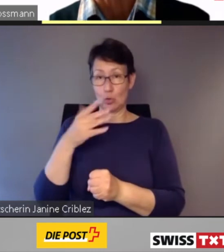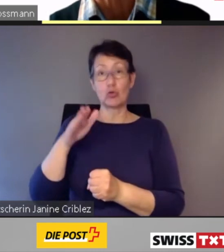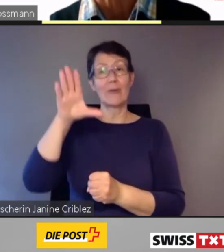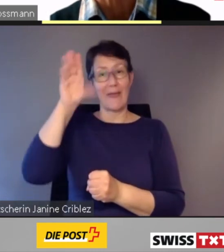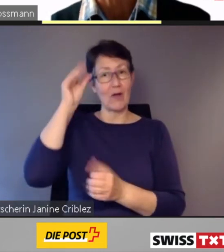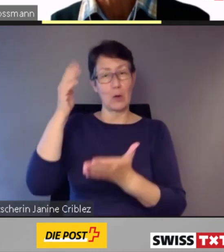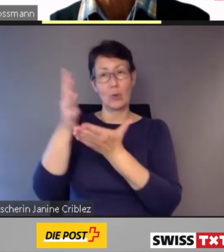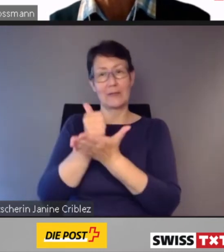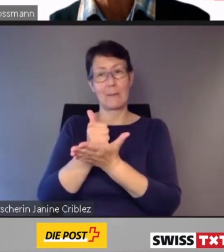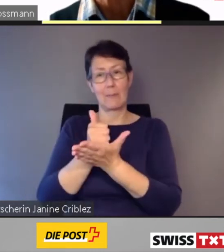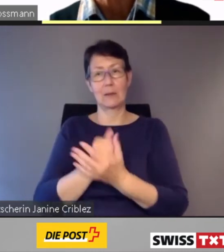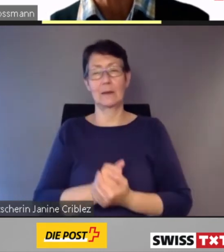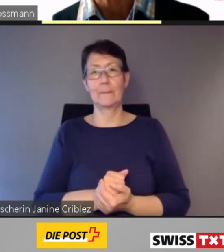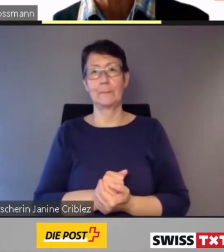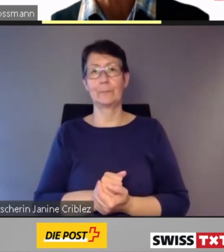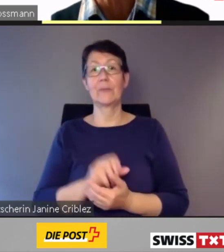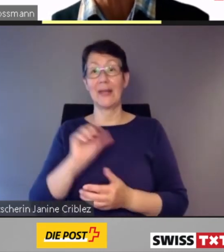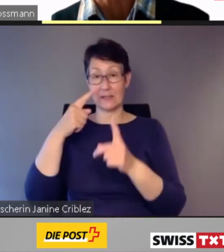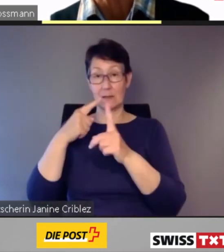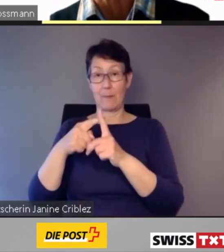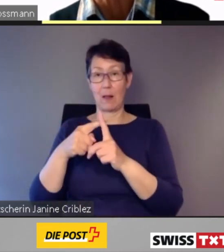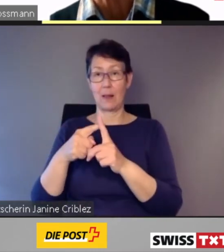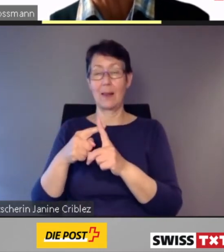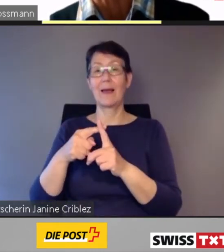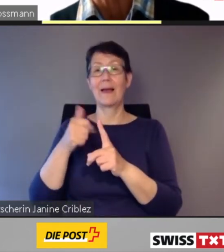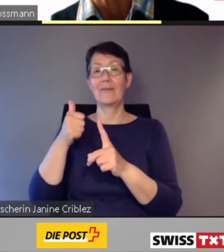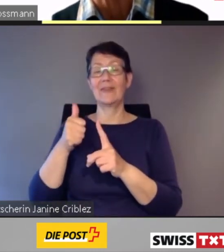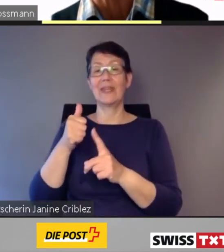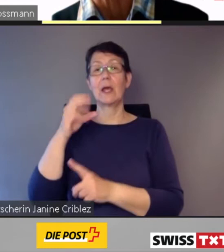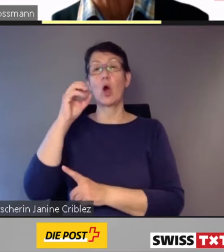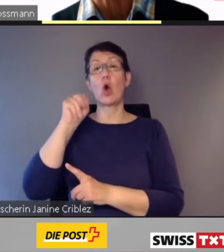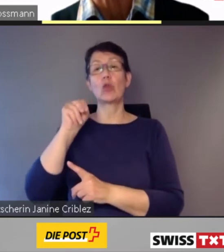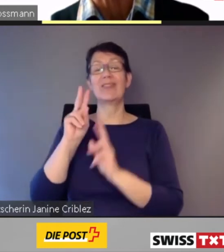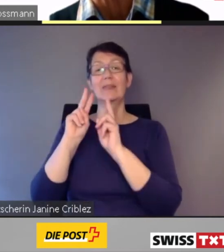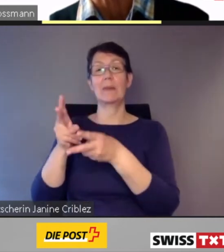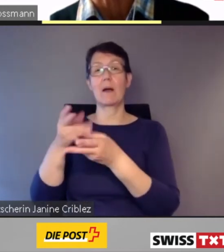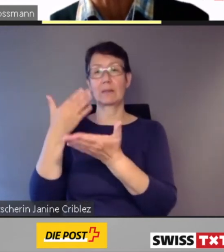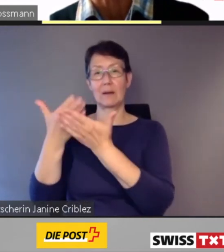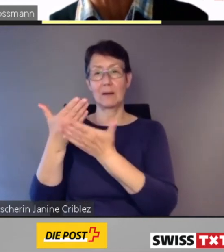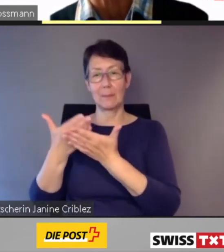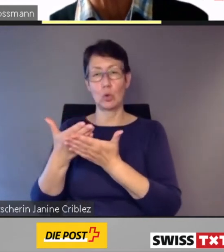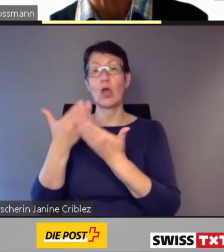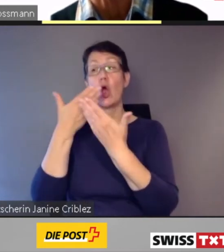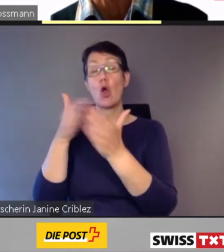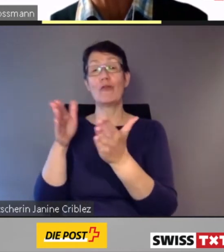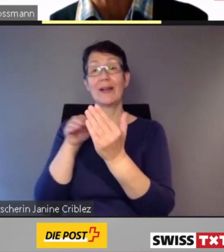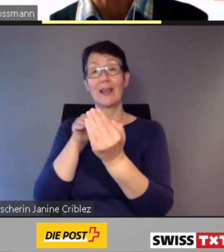Erstmals wurde ein on-demand- Angebot in den öffentlichen Verkehr der Stadt Zürich integriert.